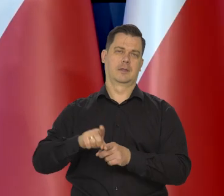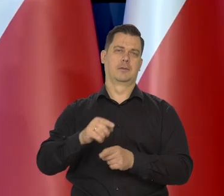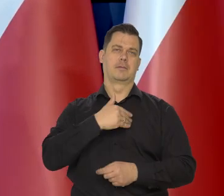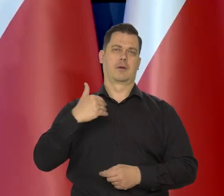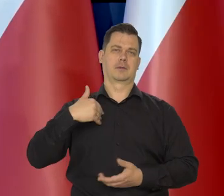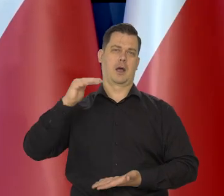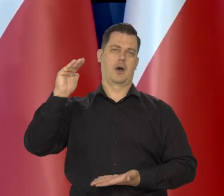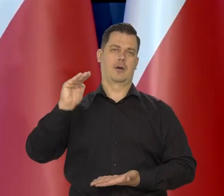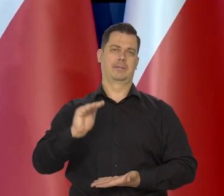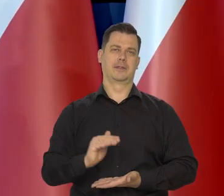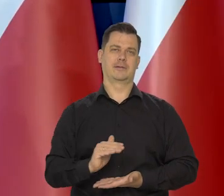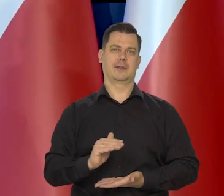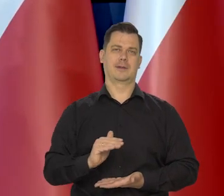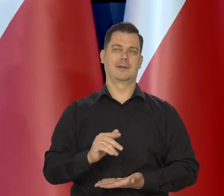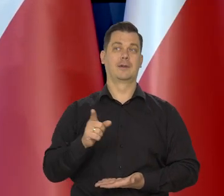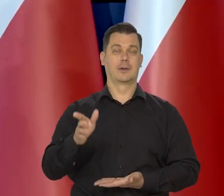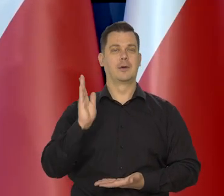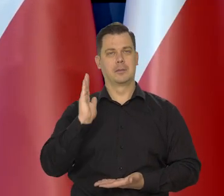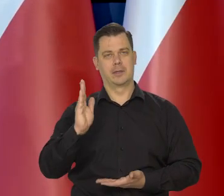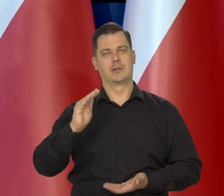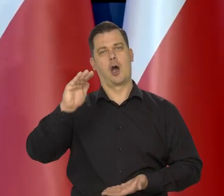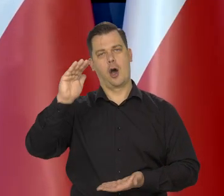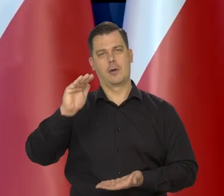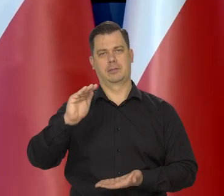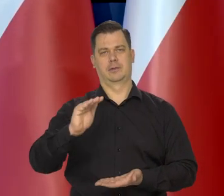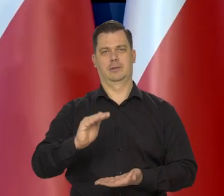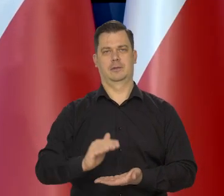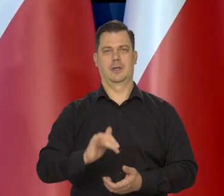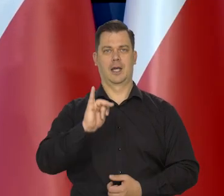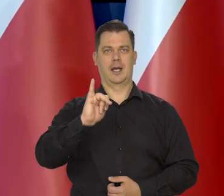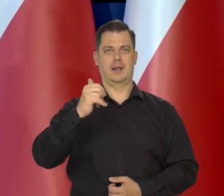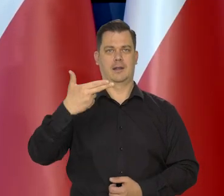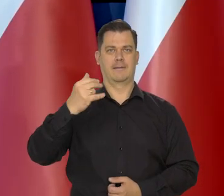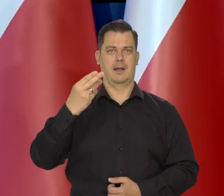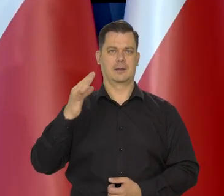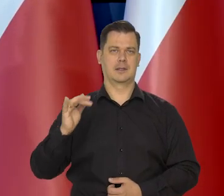Spowoduje, że ten cały procesy, obniżanie inflacji przenoszą się do Polski.